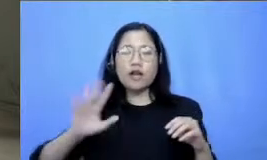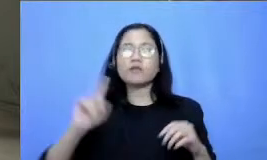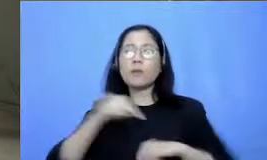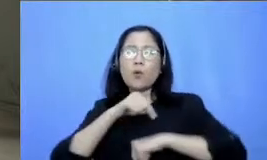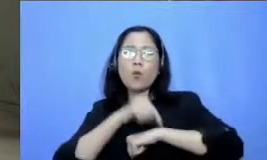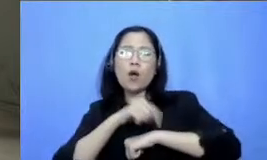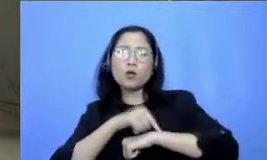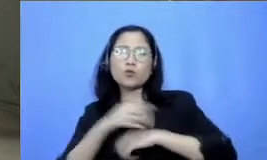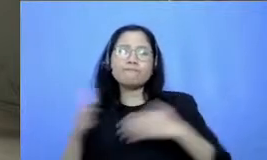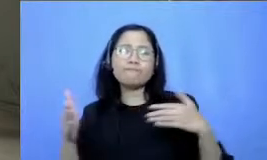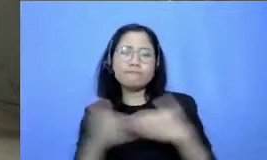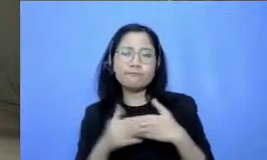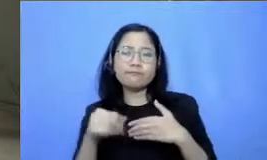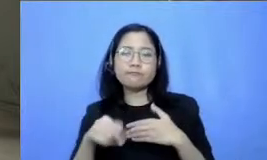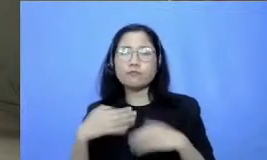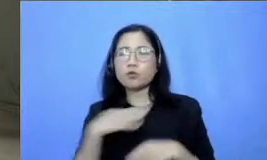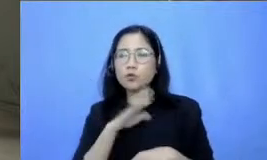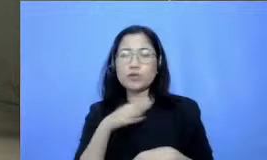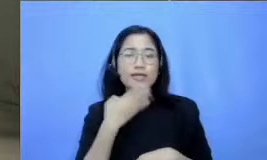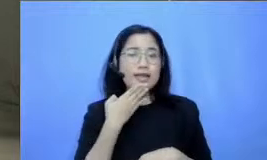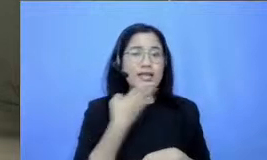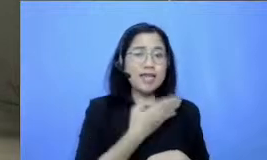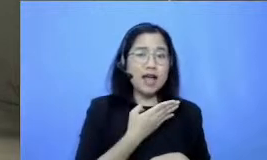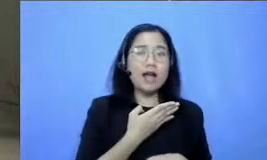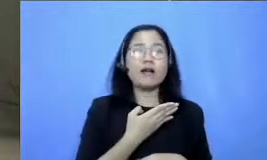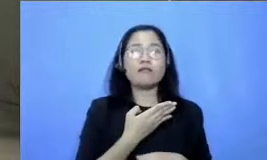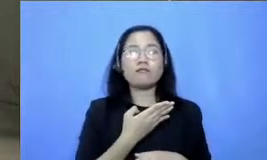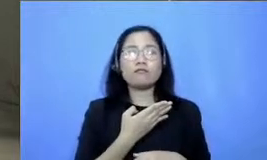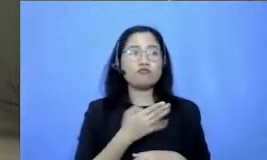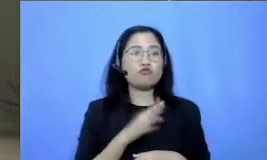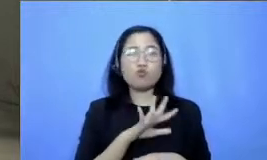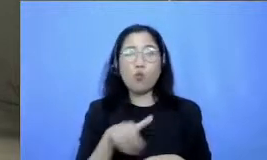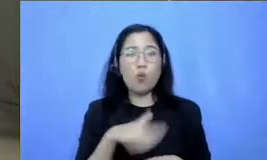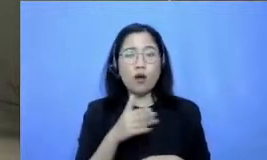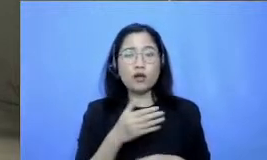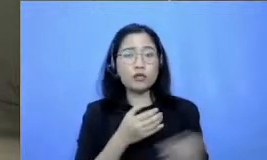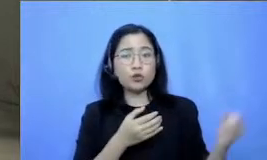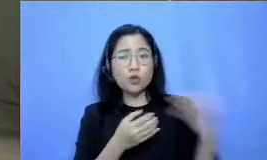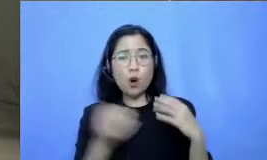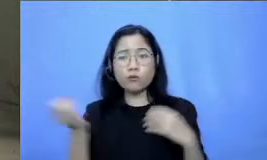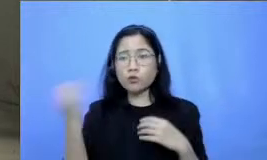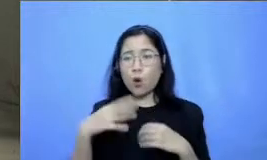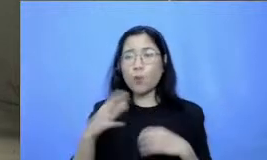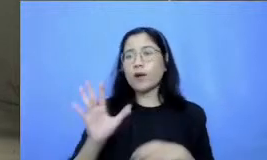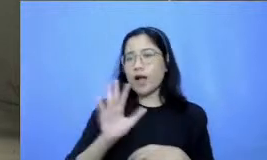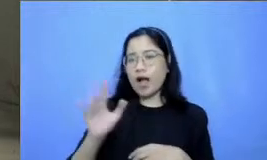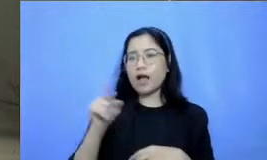pertanyaan Hai Bisa dijawab Jadi kami pilihkan yang mewakili pertanyaan yang sudah ada nanti tapi